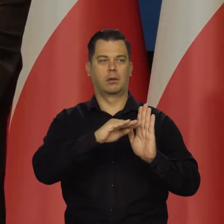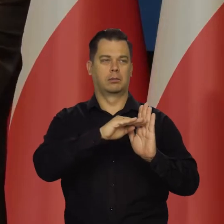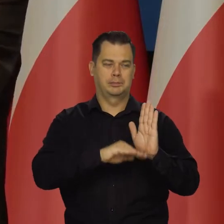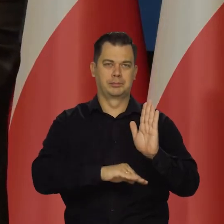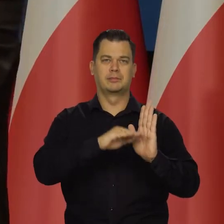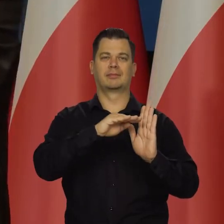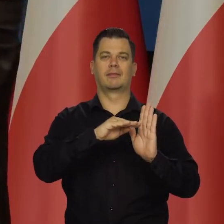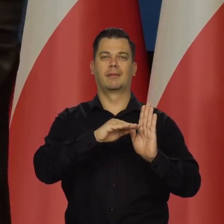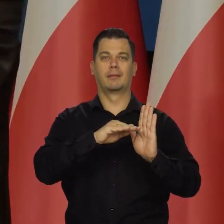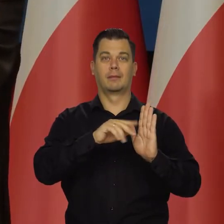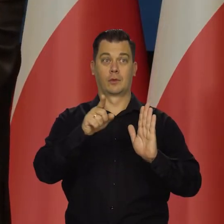Ale to nie jest recesja.